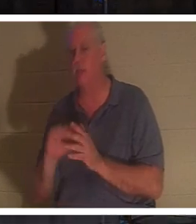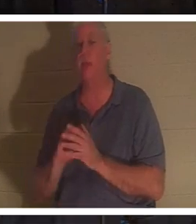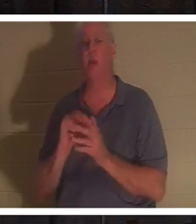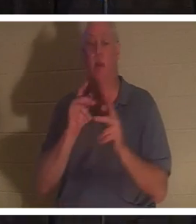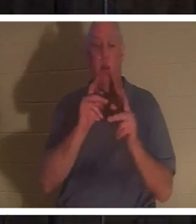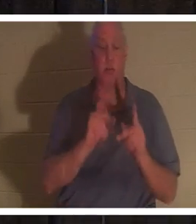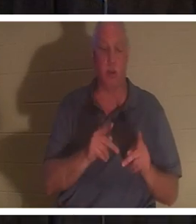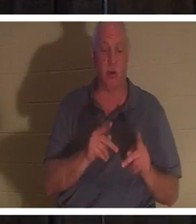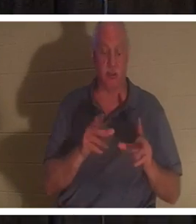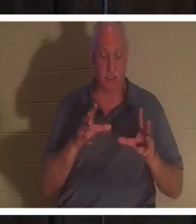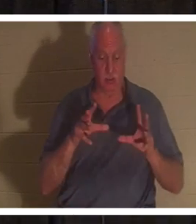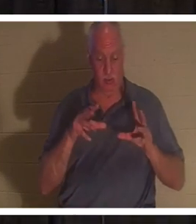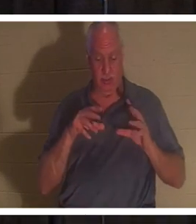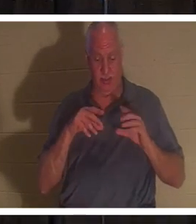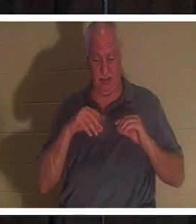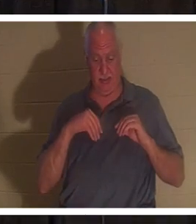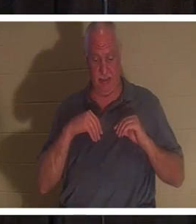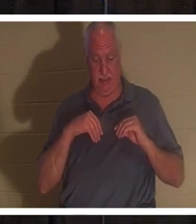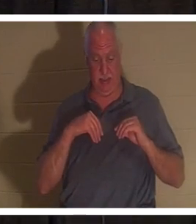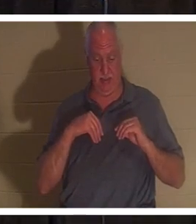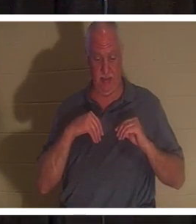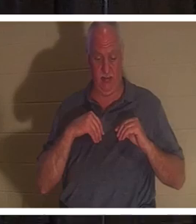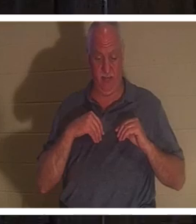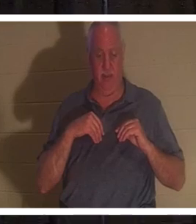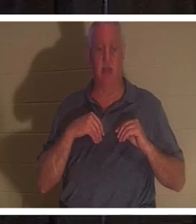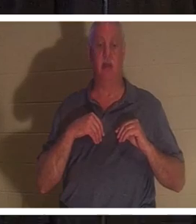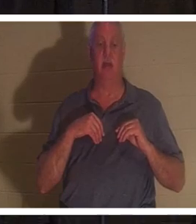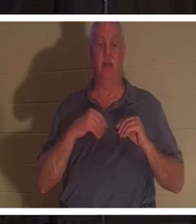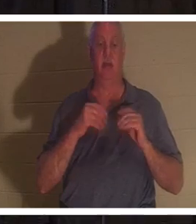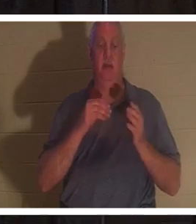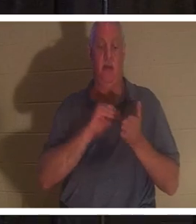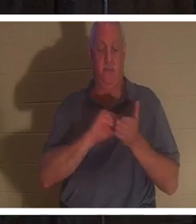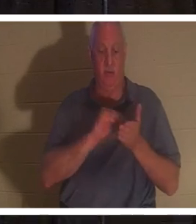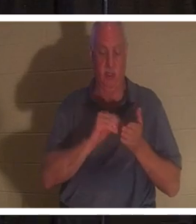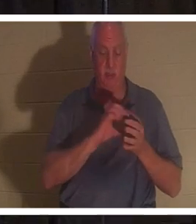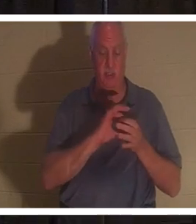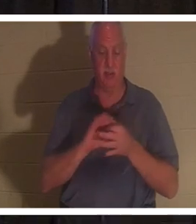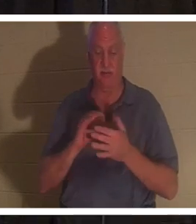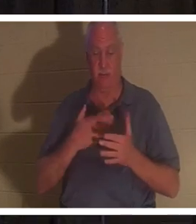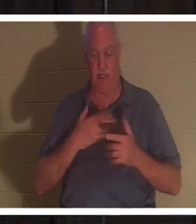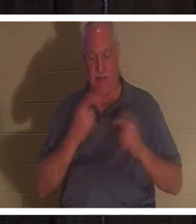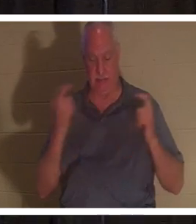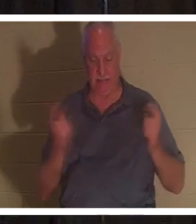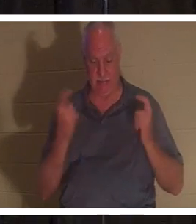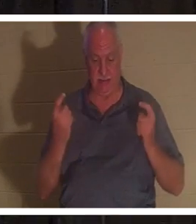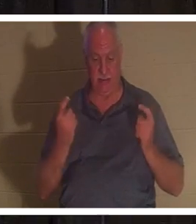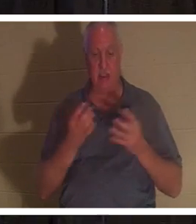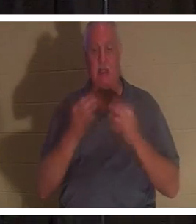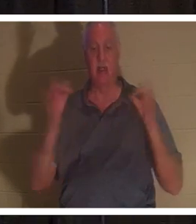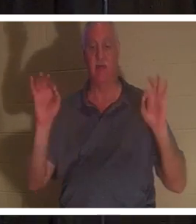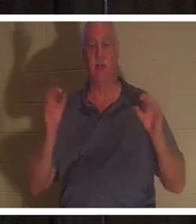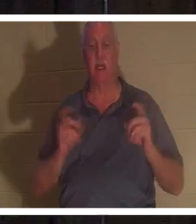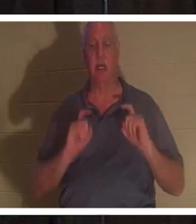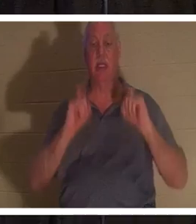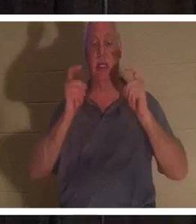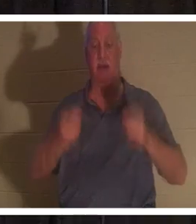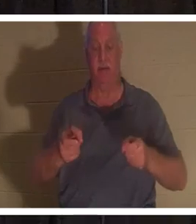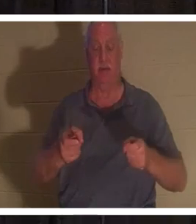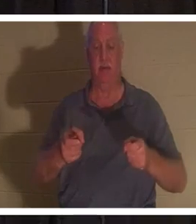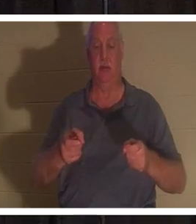die Vergebung ihrer Sünden erhalten hat, die ihnen der Herr